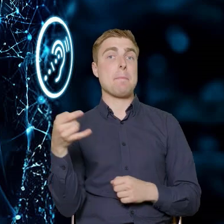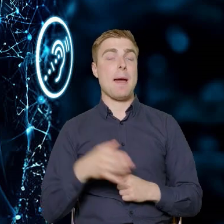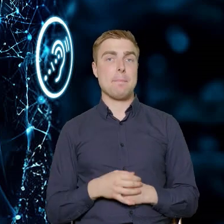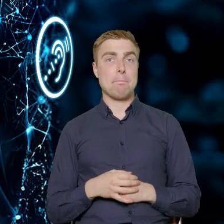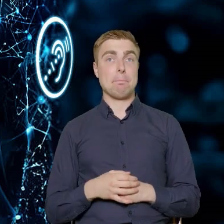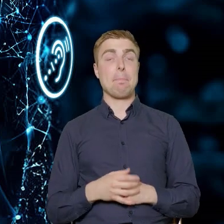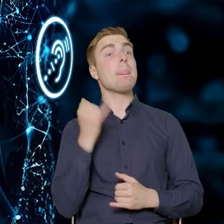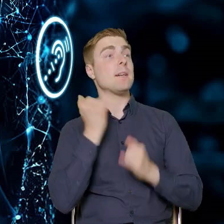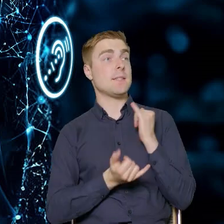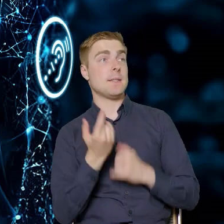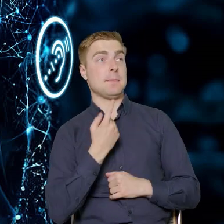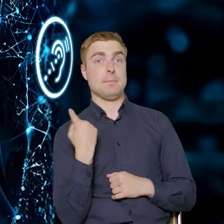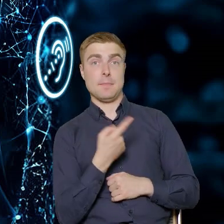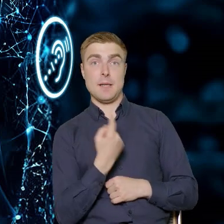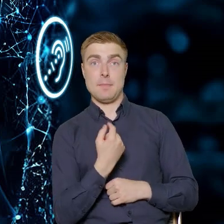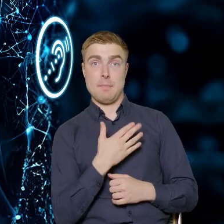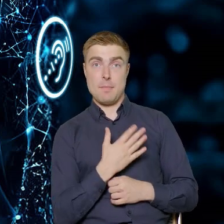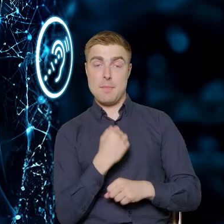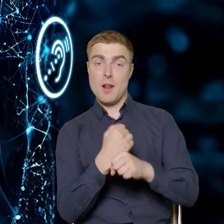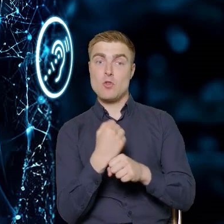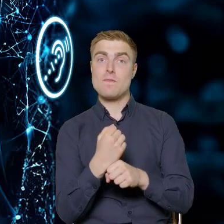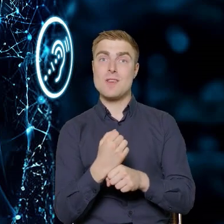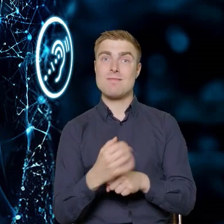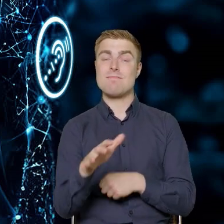Jeżeli będziemy mieli pracowników z sektora budowlanego,